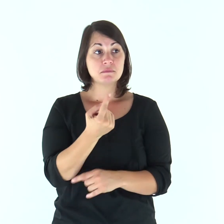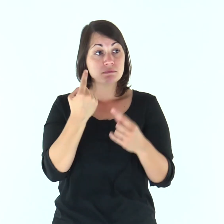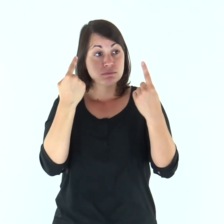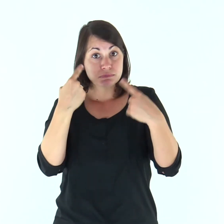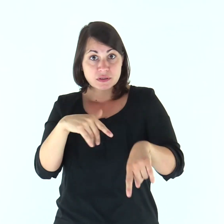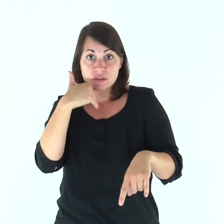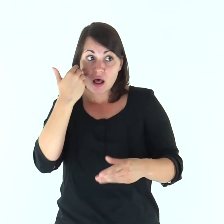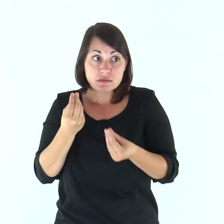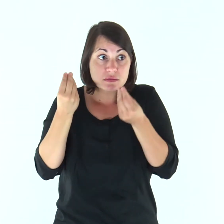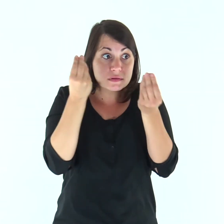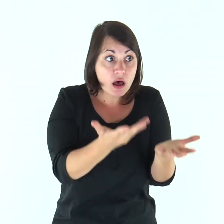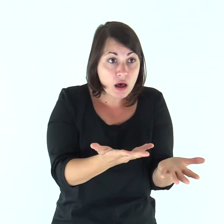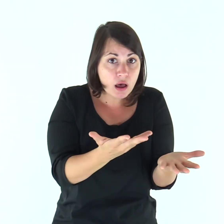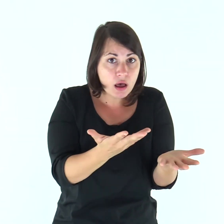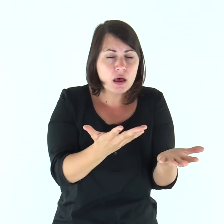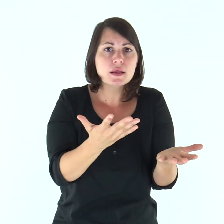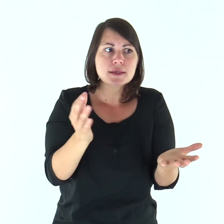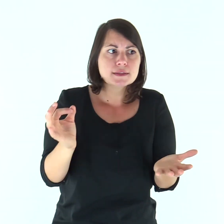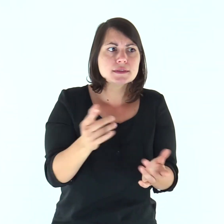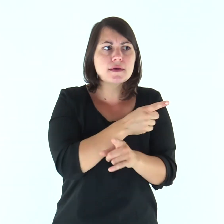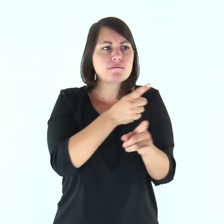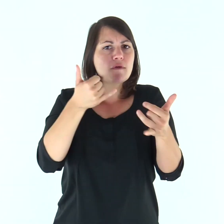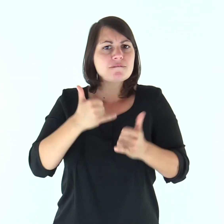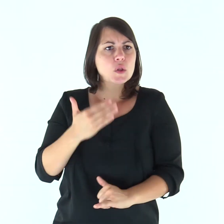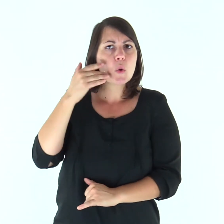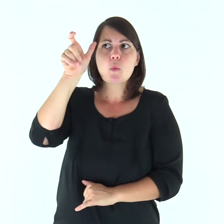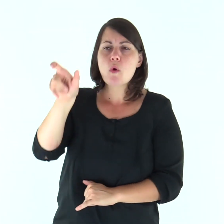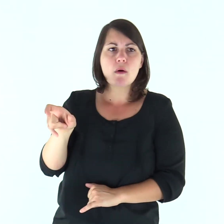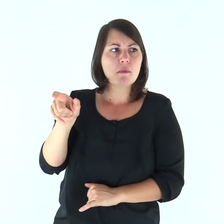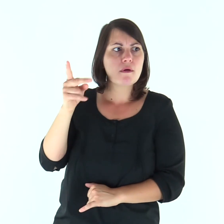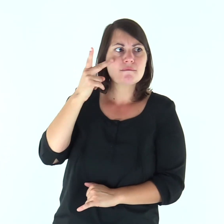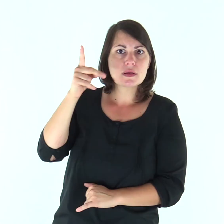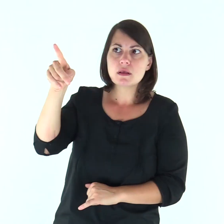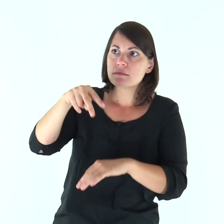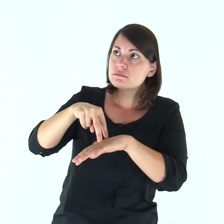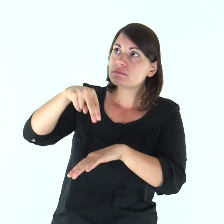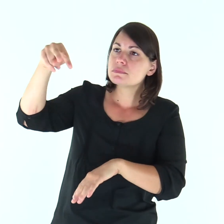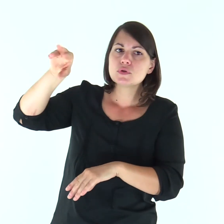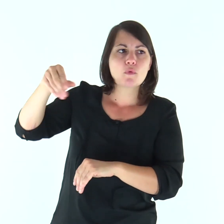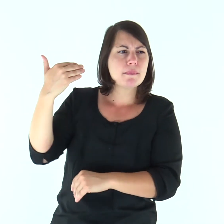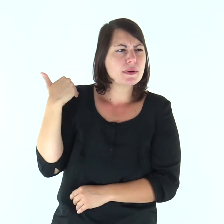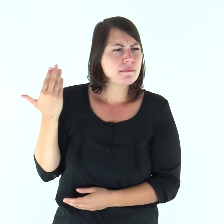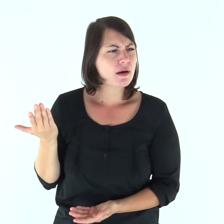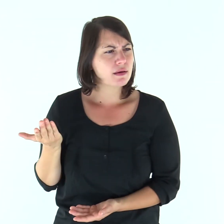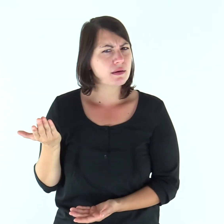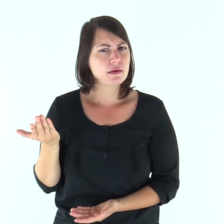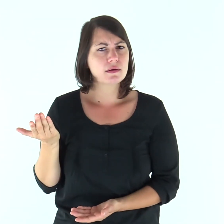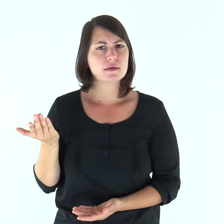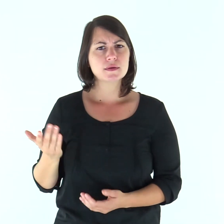«Questo vi scandalizza? E se vedeste il Figlio dell’uomo salire là dov’era prima?